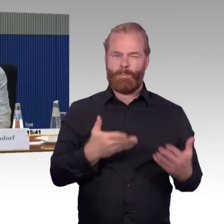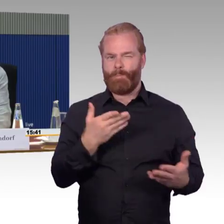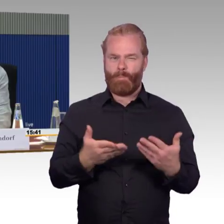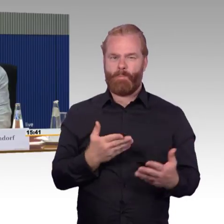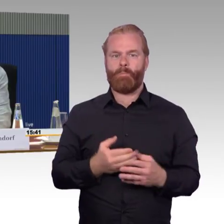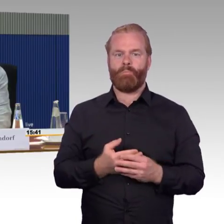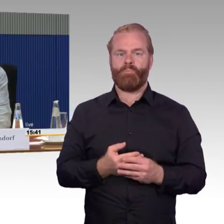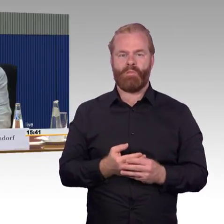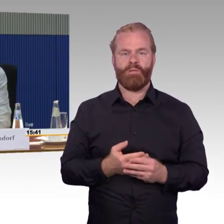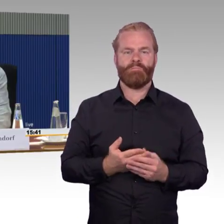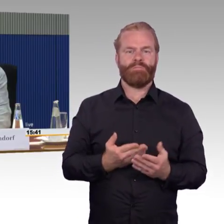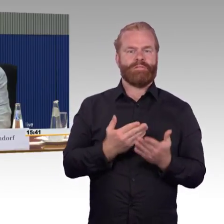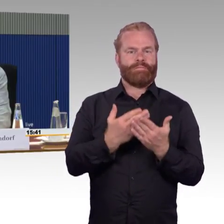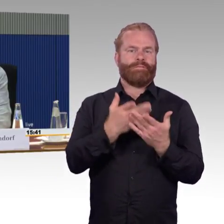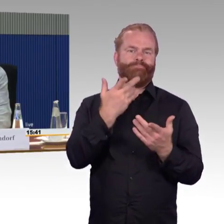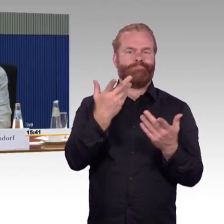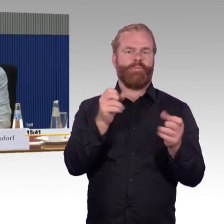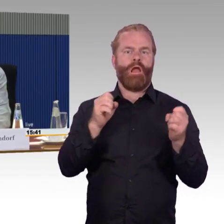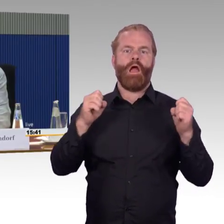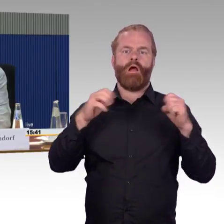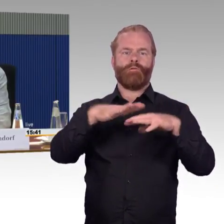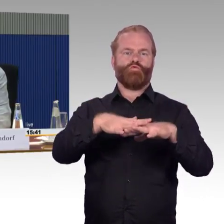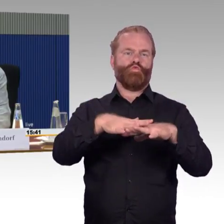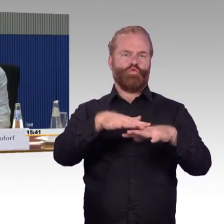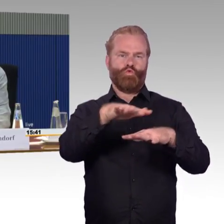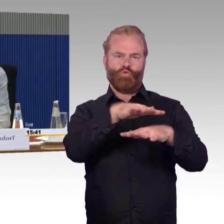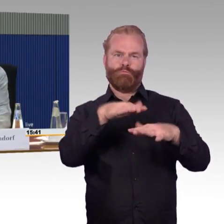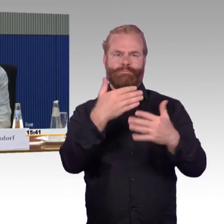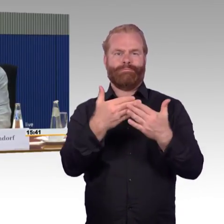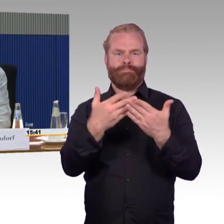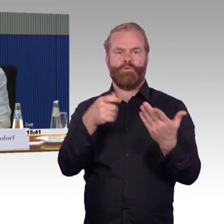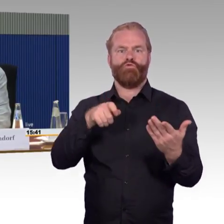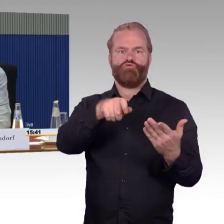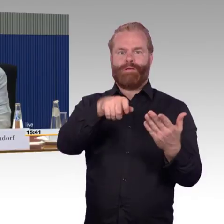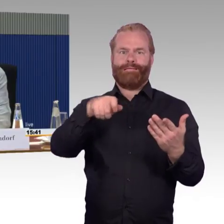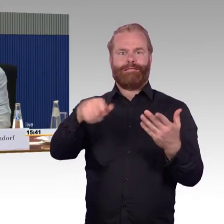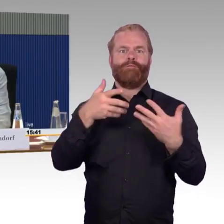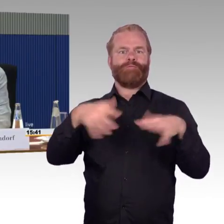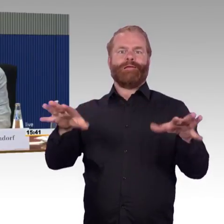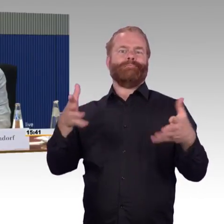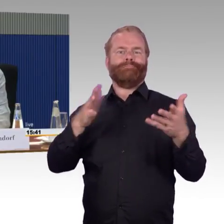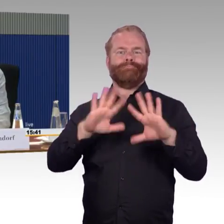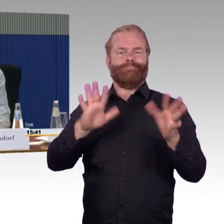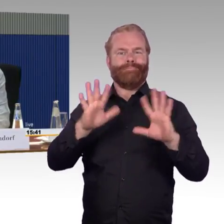wir haben immer wieder die Probleme, dass die Züge ausfallen, weil Bäume auf die Gleise fallen. Liegenbleiber können nicht abgeschleppt werden in der Regel,